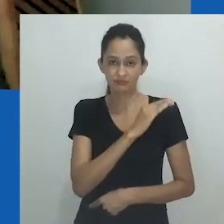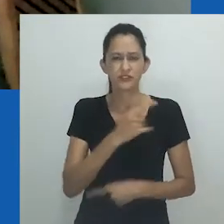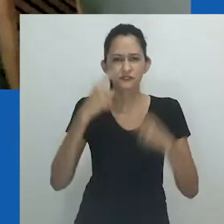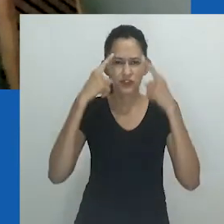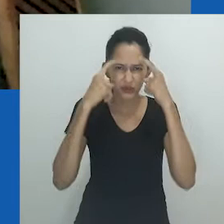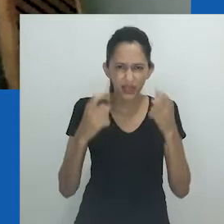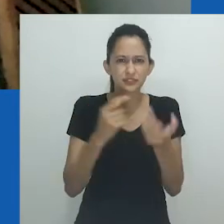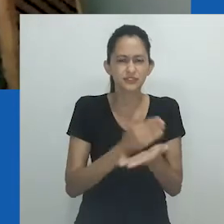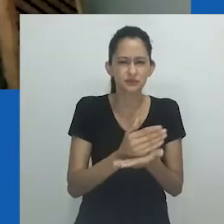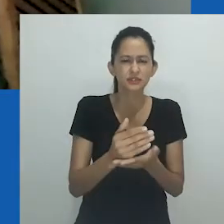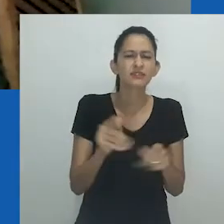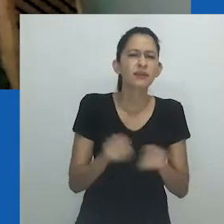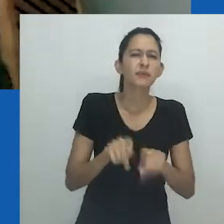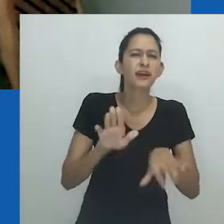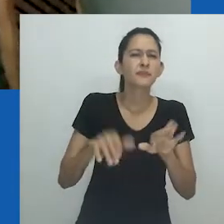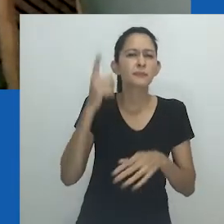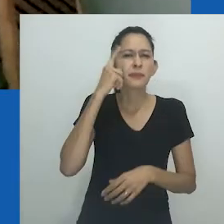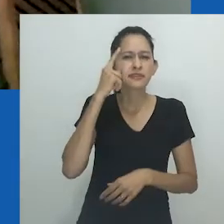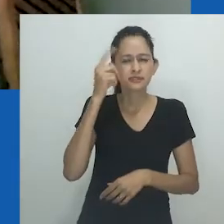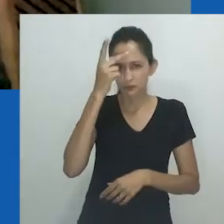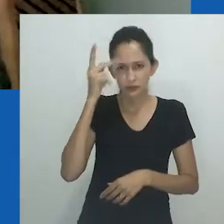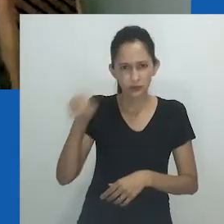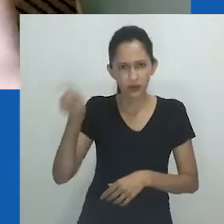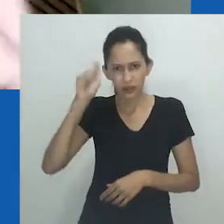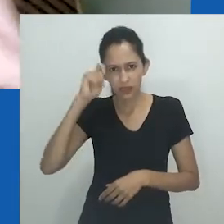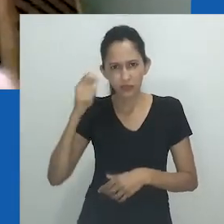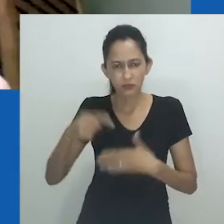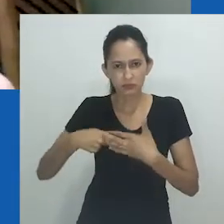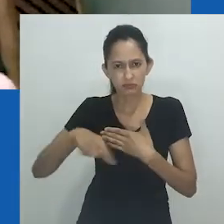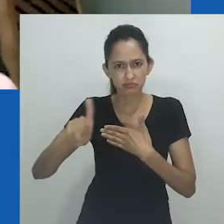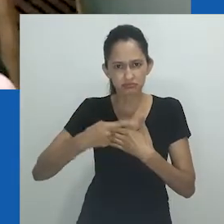evocando discussões, uma vez mais sobre a imunidade dos africanos.